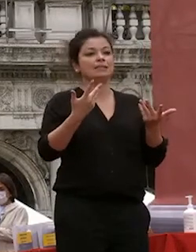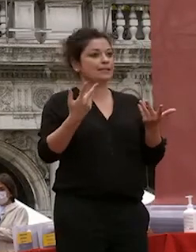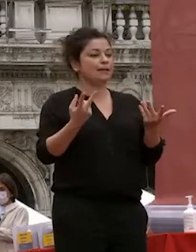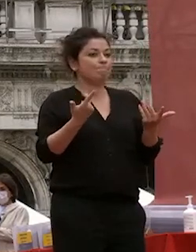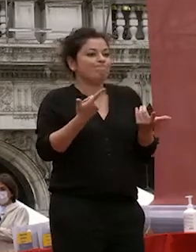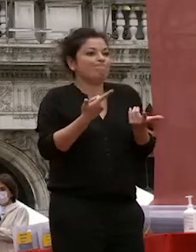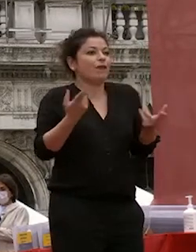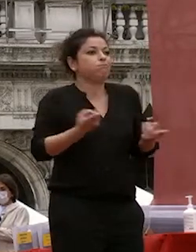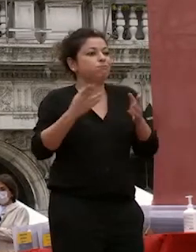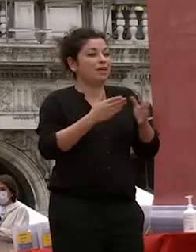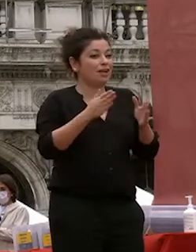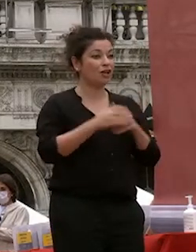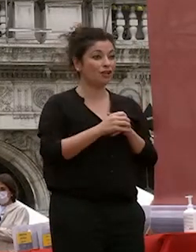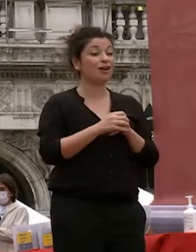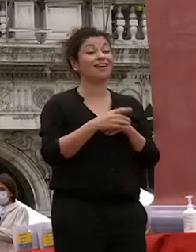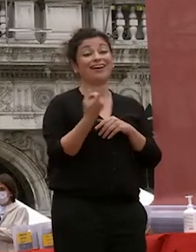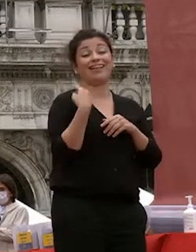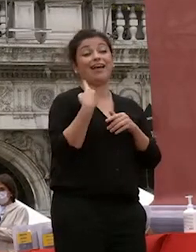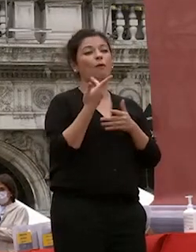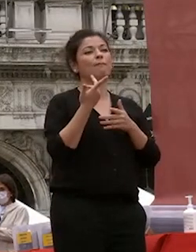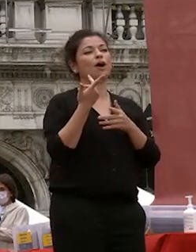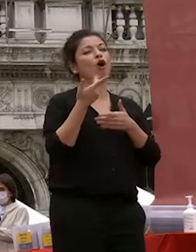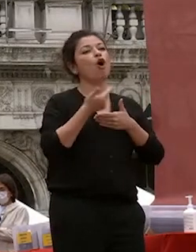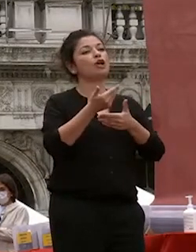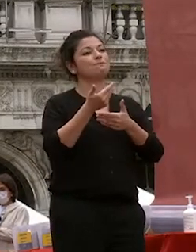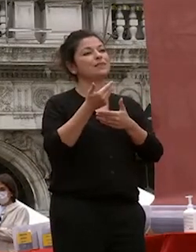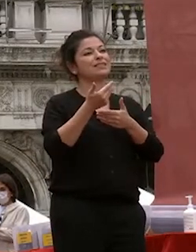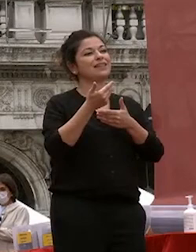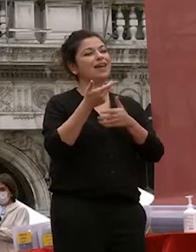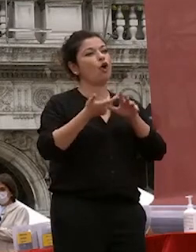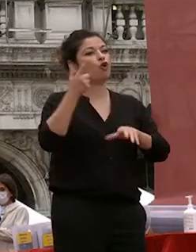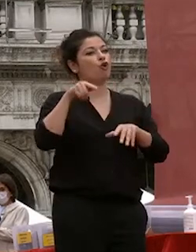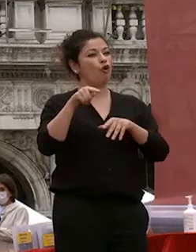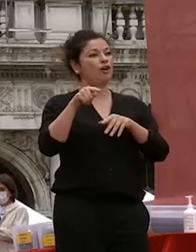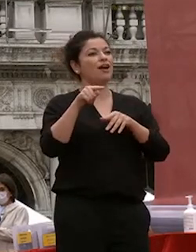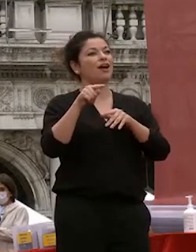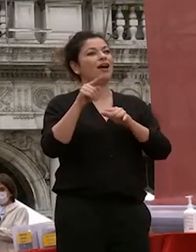sa ospite d'onore ci ha raccontato e del significato della serie in dipinti della